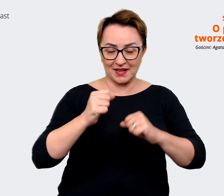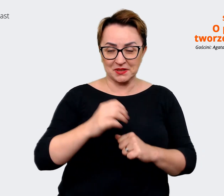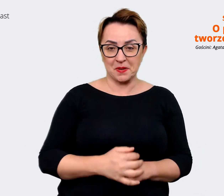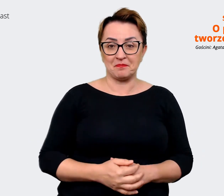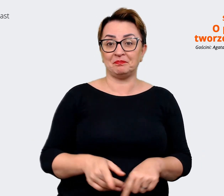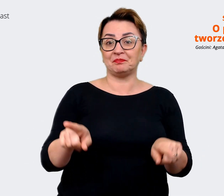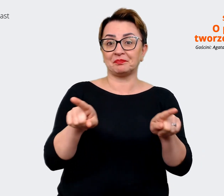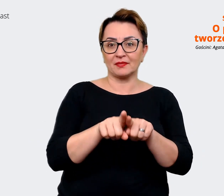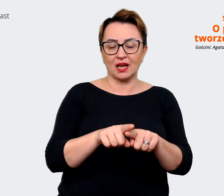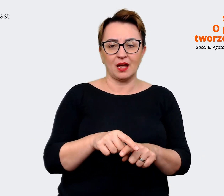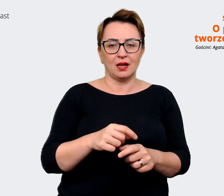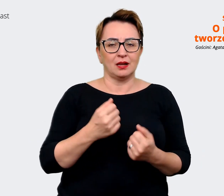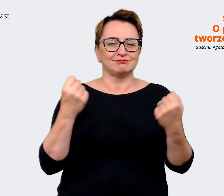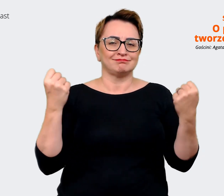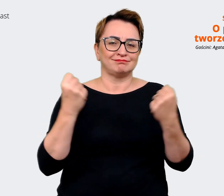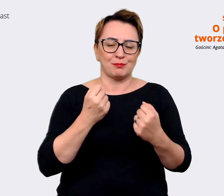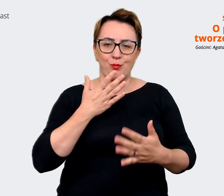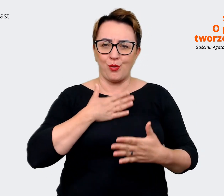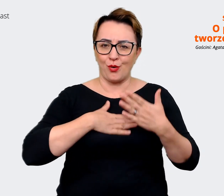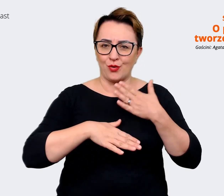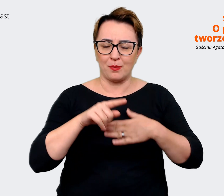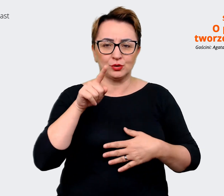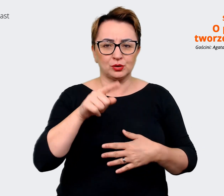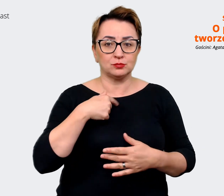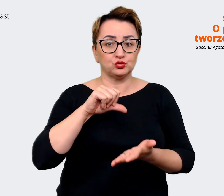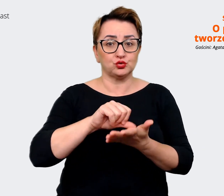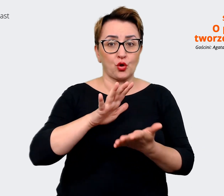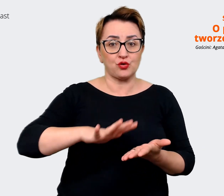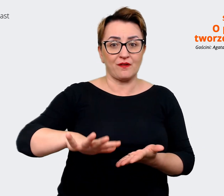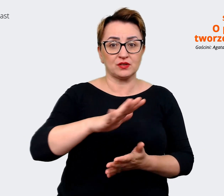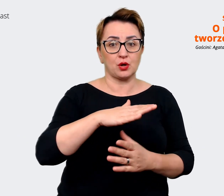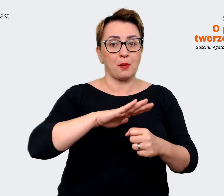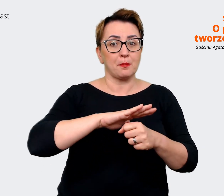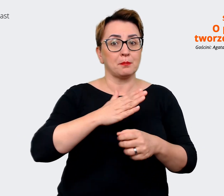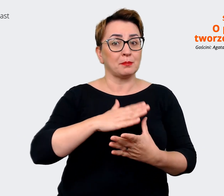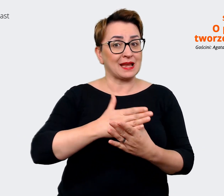że pracujemy w środowisku międzynarodowym w tej chwili. I kiedy dołączałam do tej firmy,